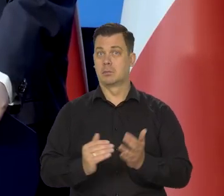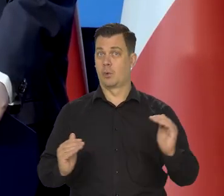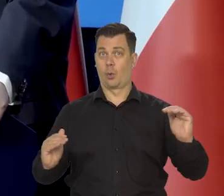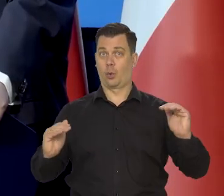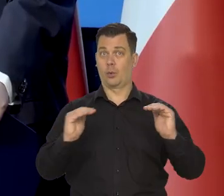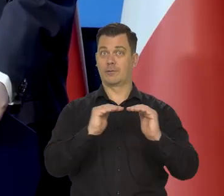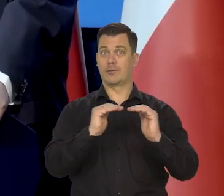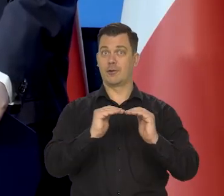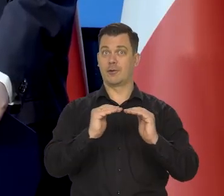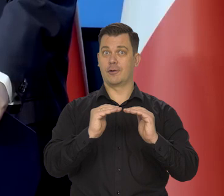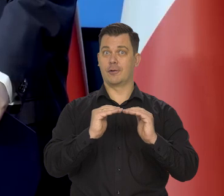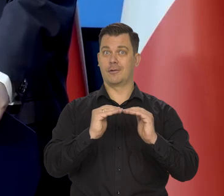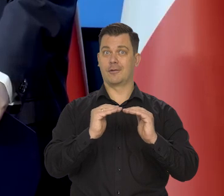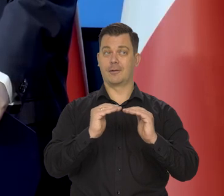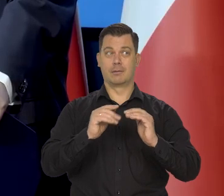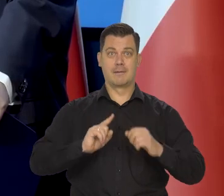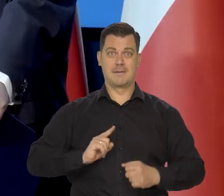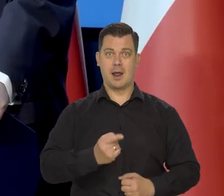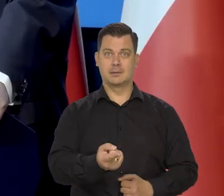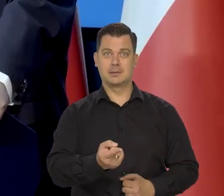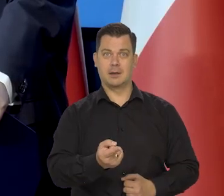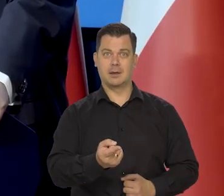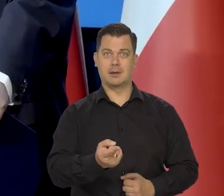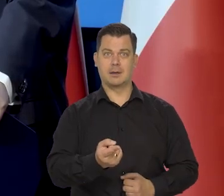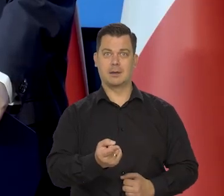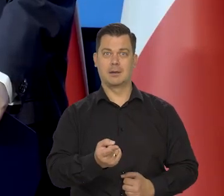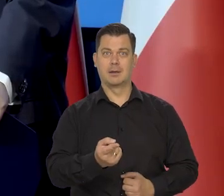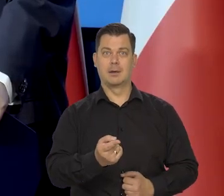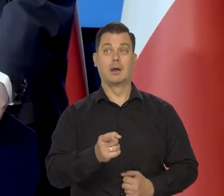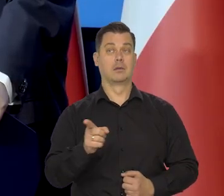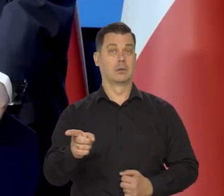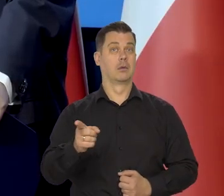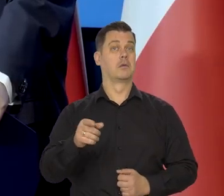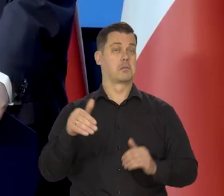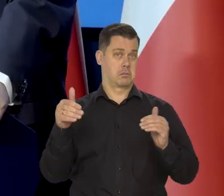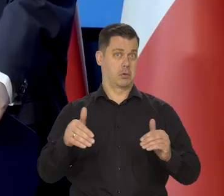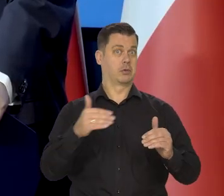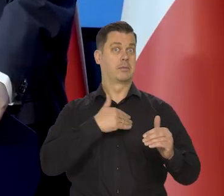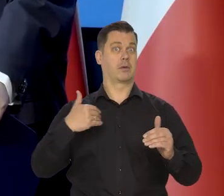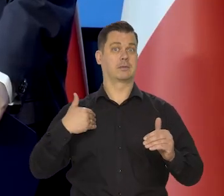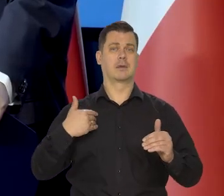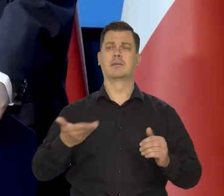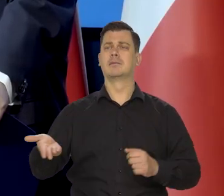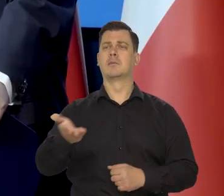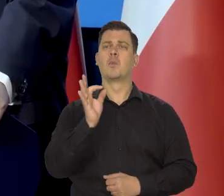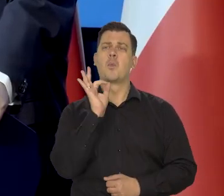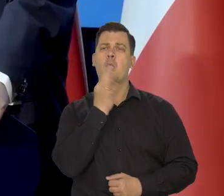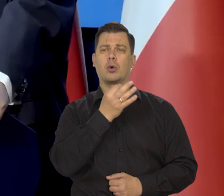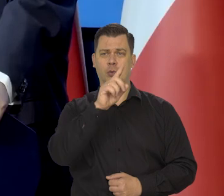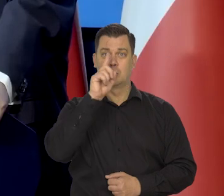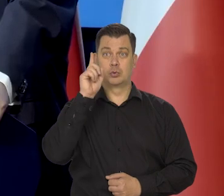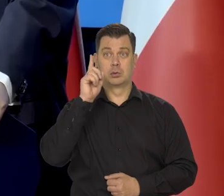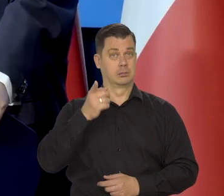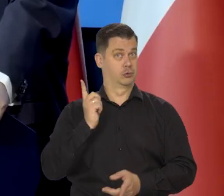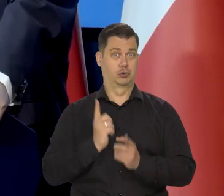To mamy perspektywę dojścia jak dla państwa obecnych na sali, młodych ludzi, no bardzo szybko.